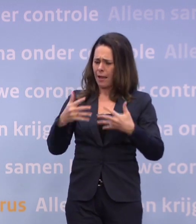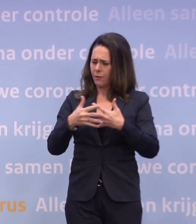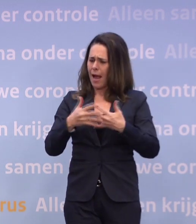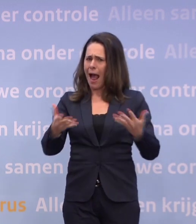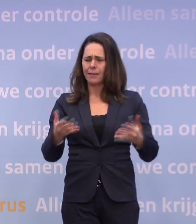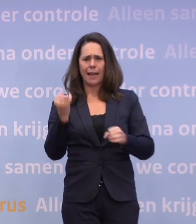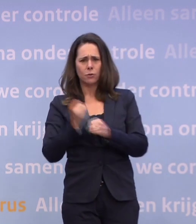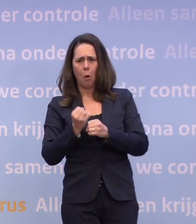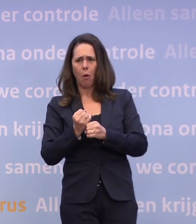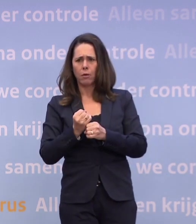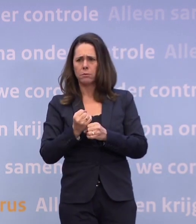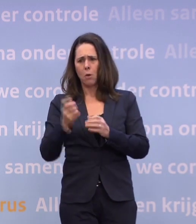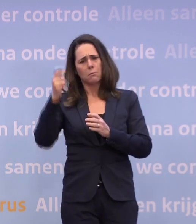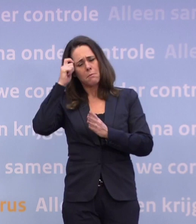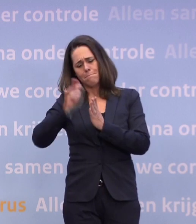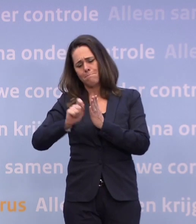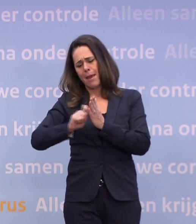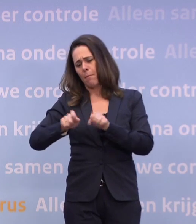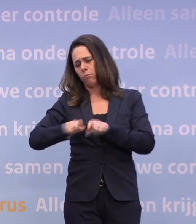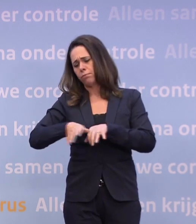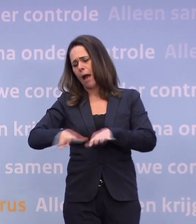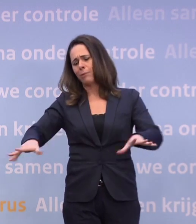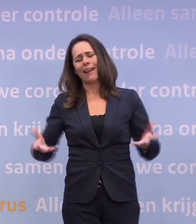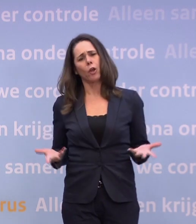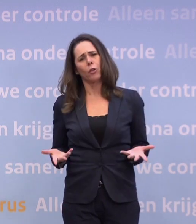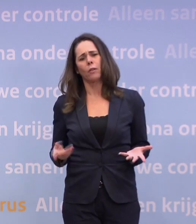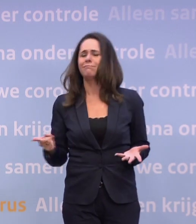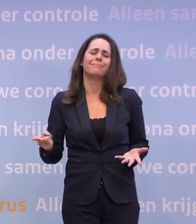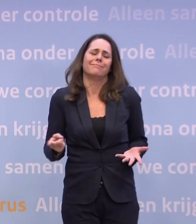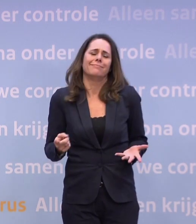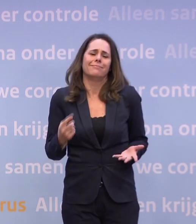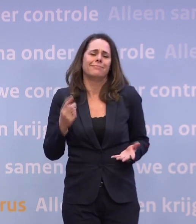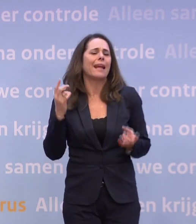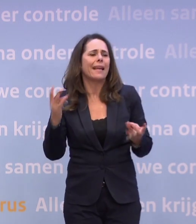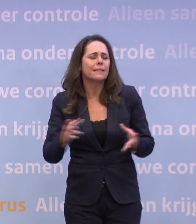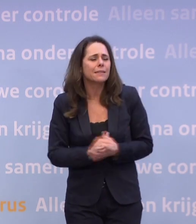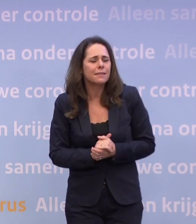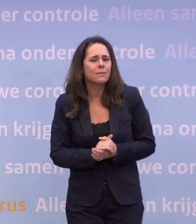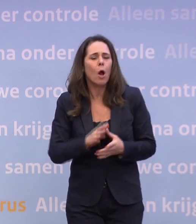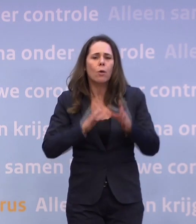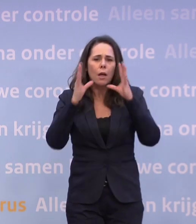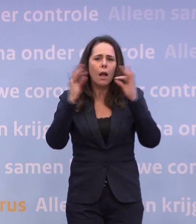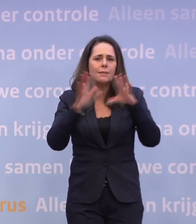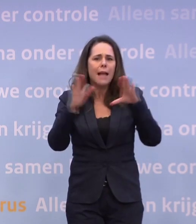Ja, dat zegt niks over de verhoudingen in het kabinet. We hebben besloten ook alle Catshuispresentaties openbaar te maken...